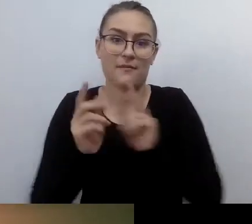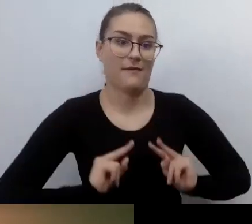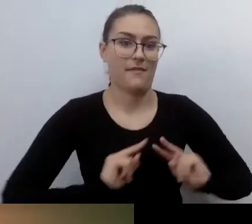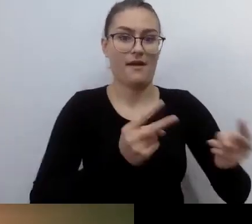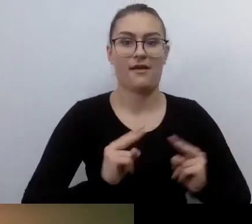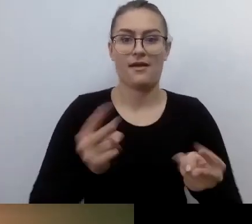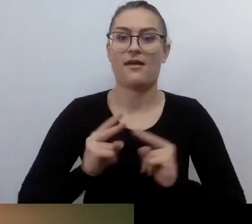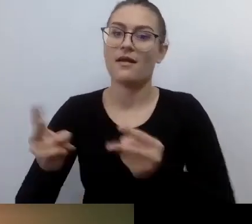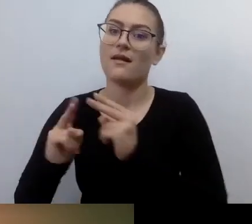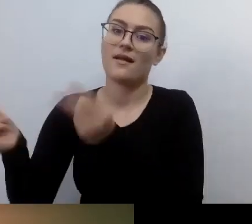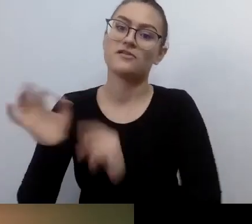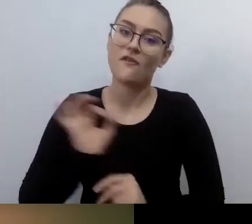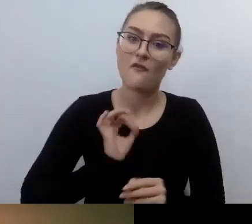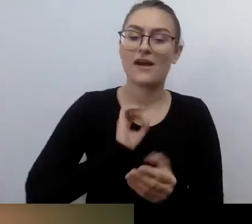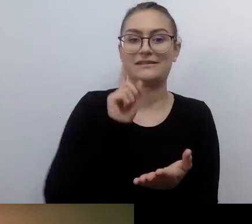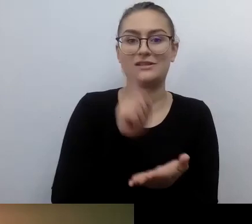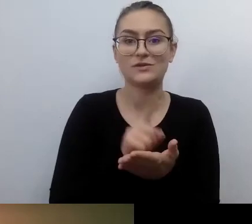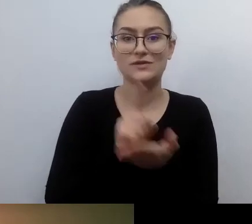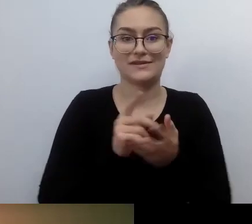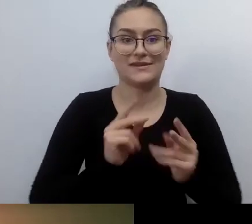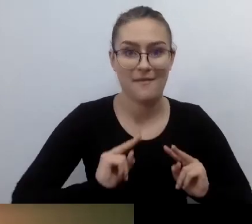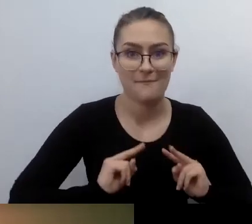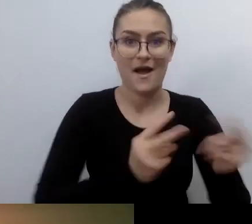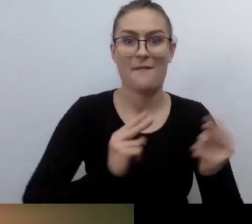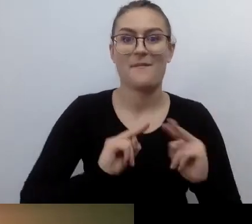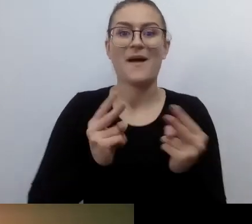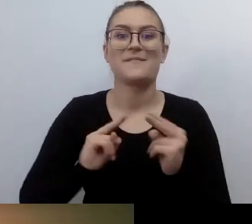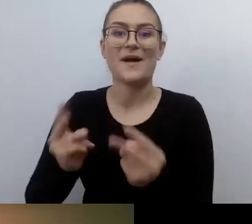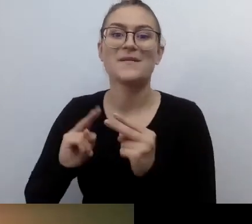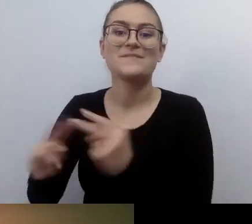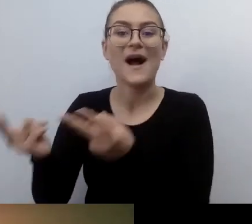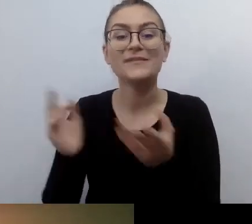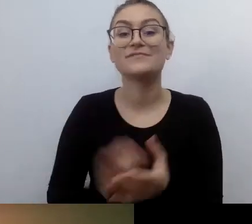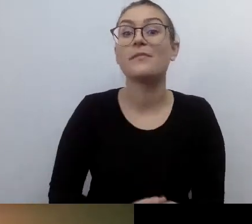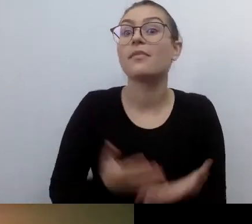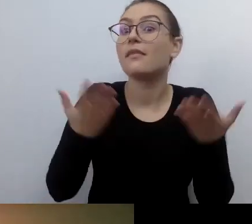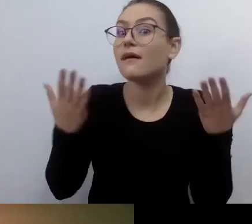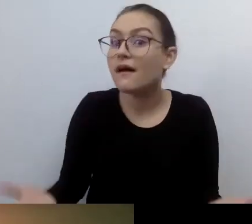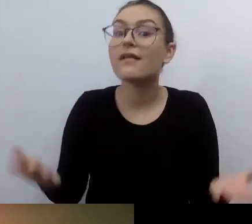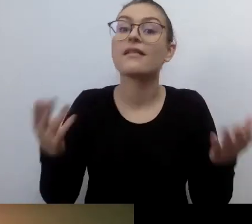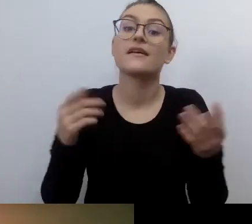możemy robić dużo więcej. Tak oto siedzimy sobie tutaj w tym dziwnym świecie online